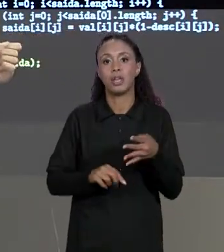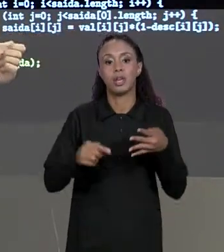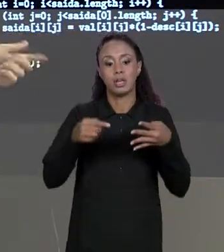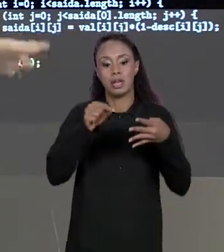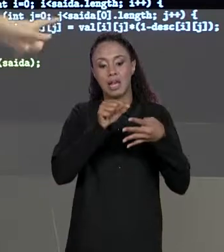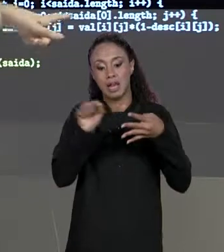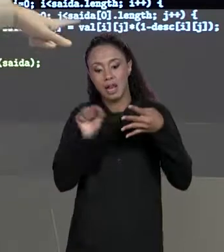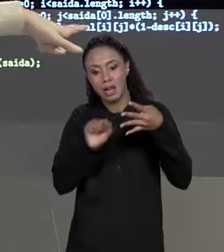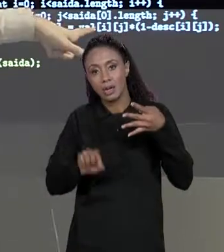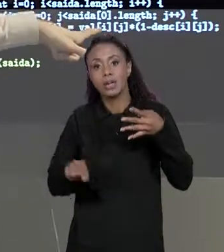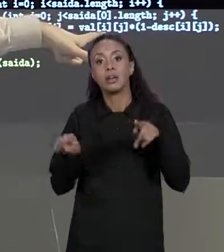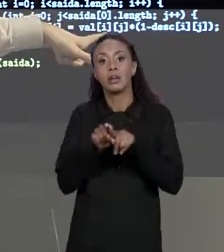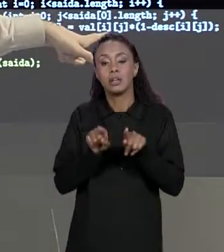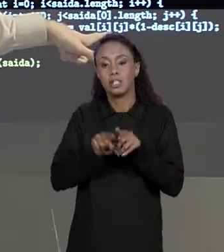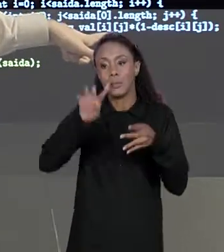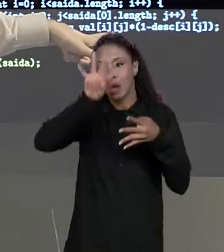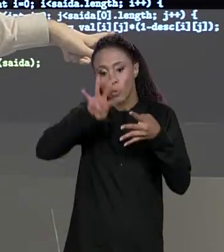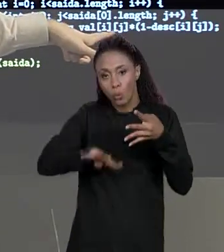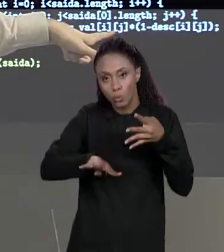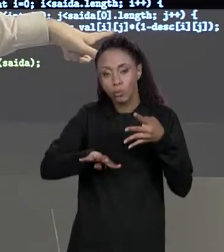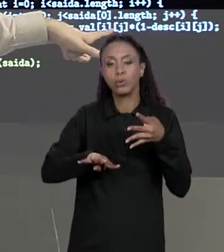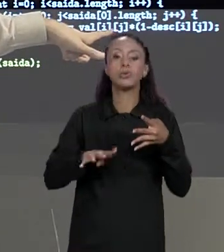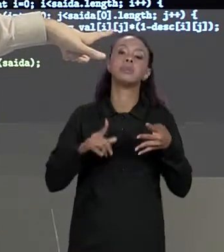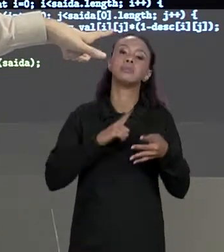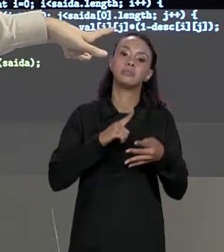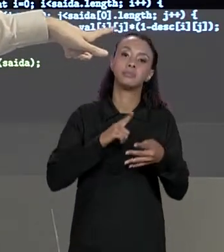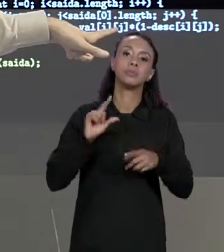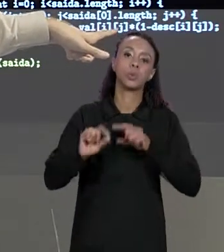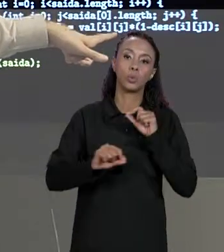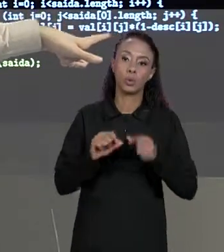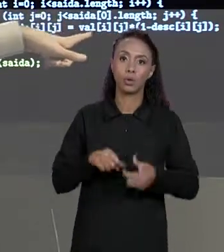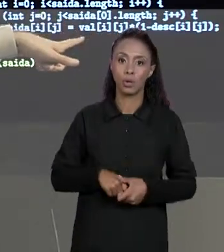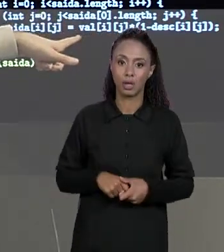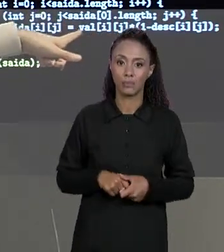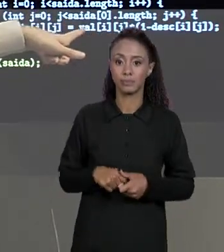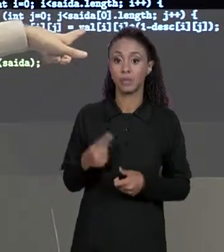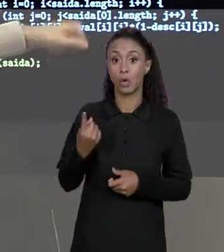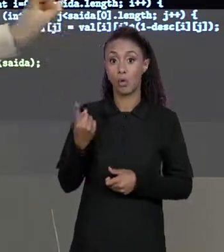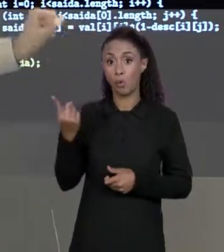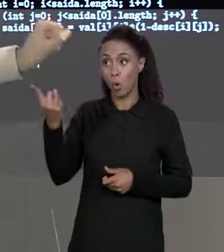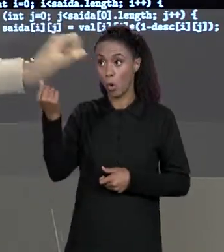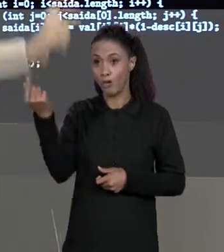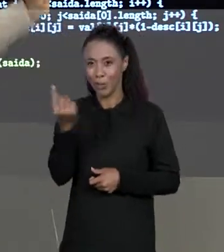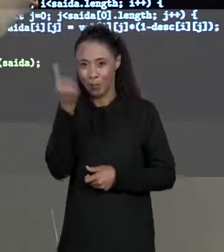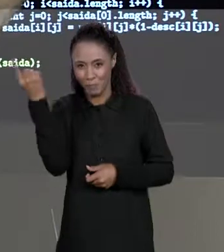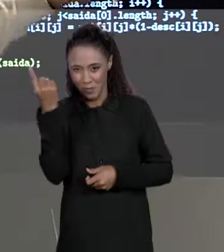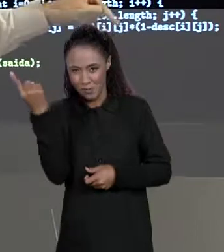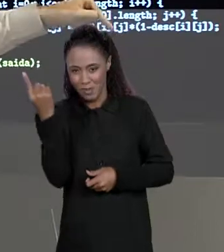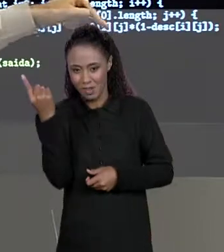VALOR ORIGINAL, O EXTRAÍDO DA MATRIZ DE VALORES MULTIPLICADO